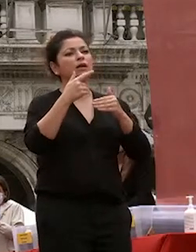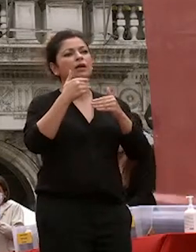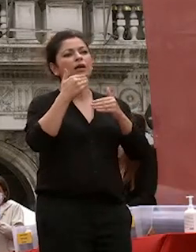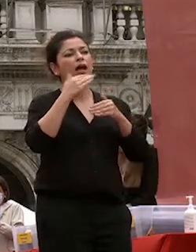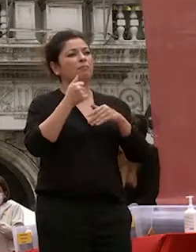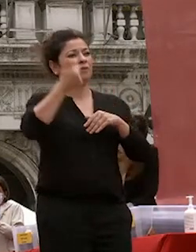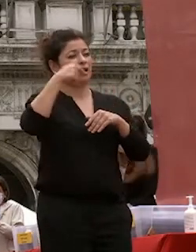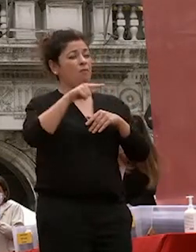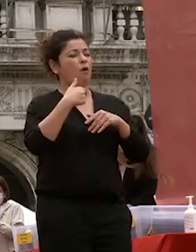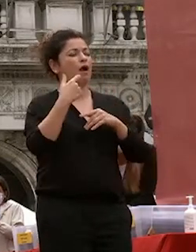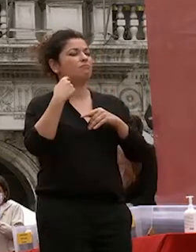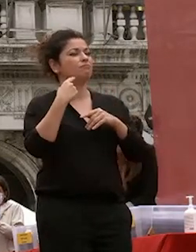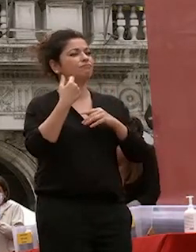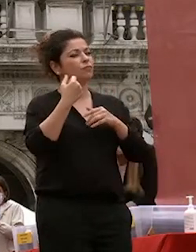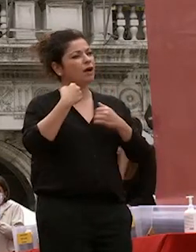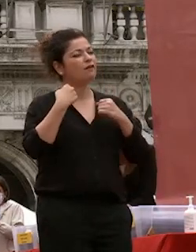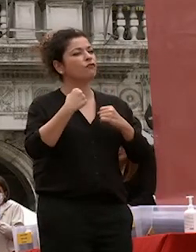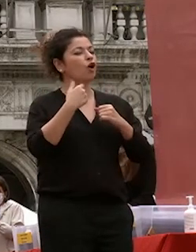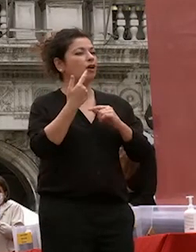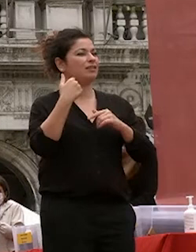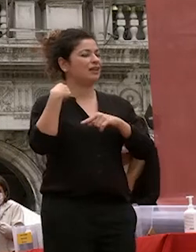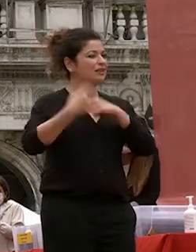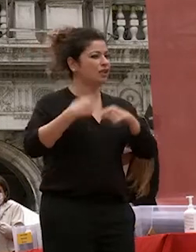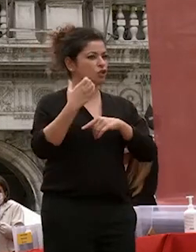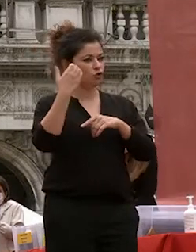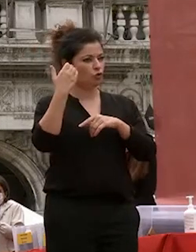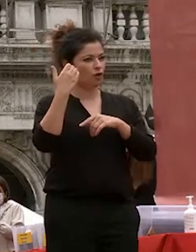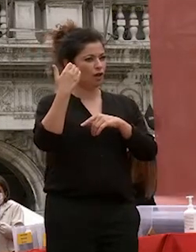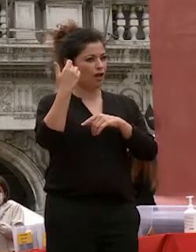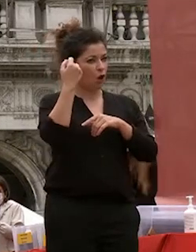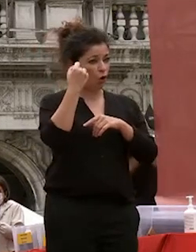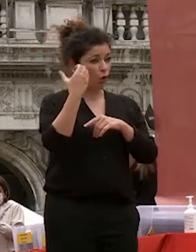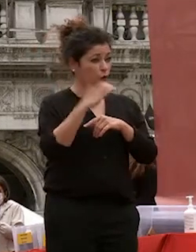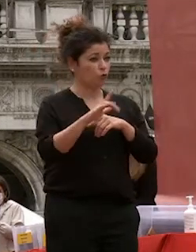tradizione culturale dall'altro utilizzando in maniera più valida e di